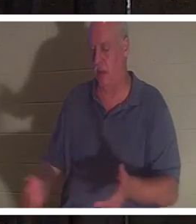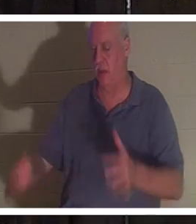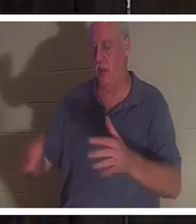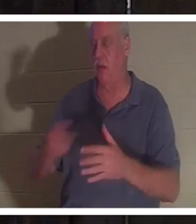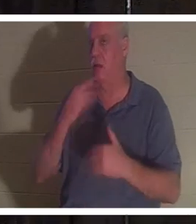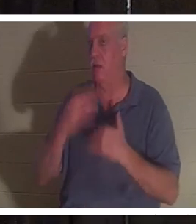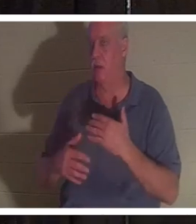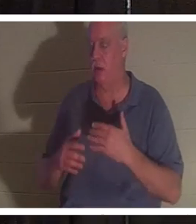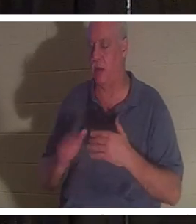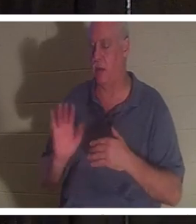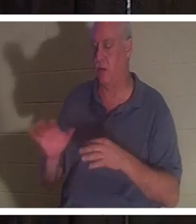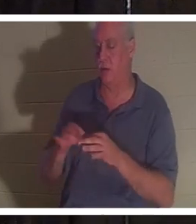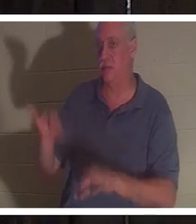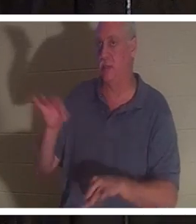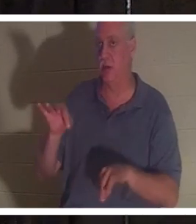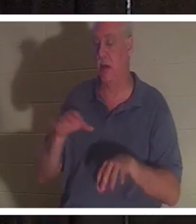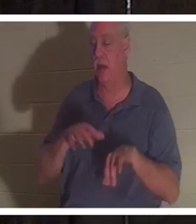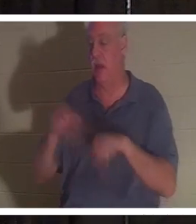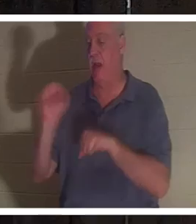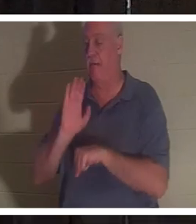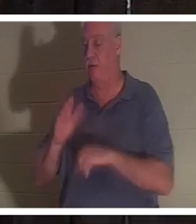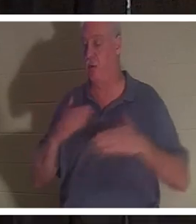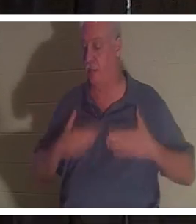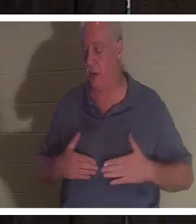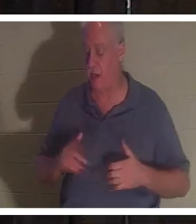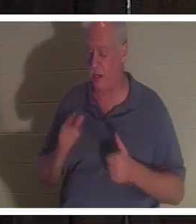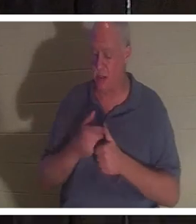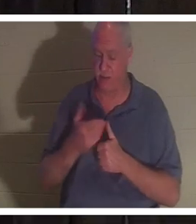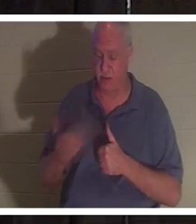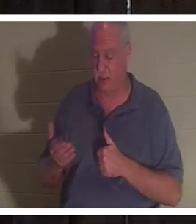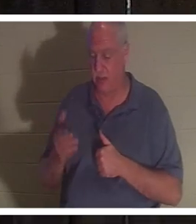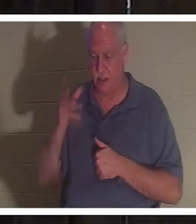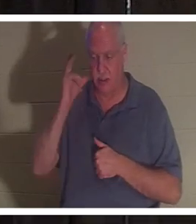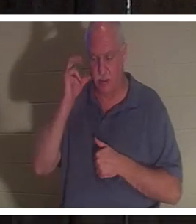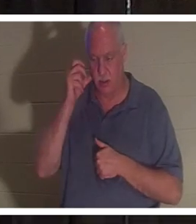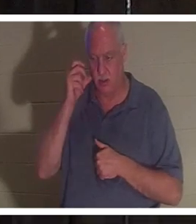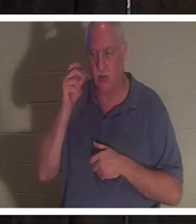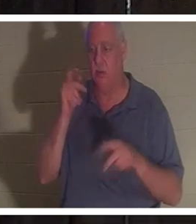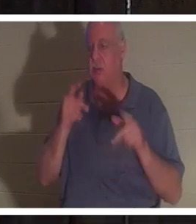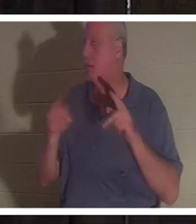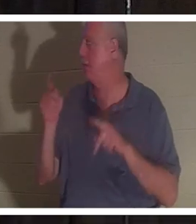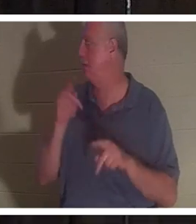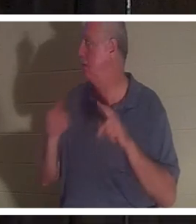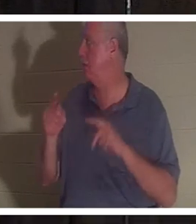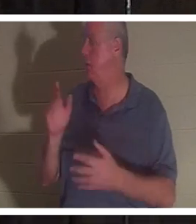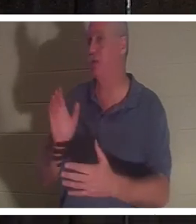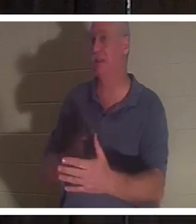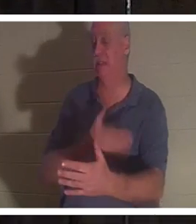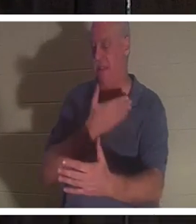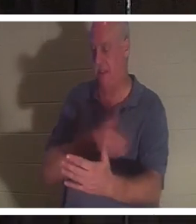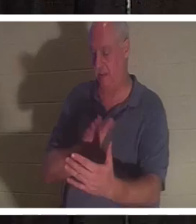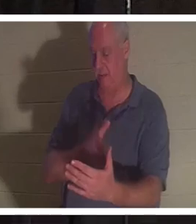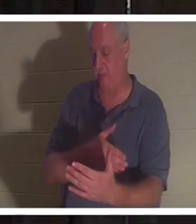她的身体。她说她首先听到的是人们唱歌。她看到朋友和